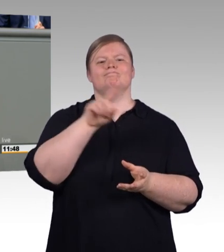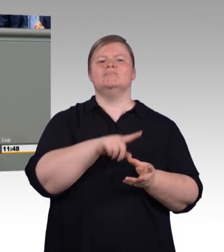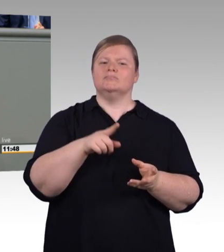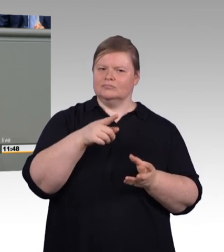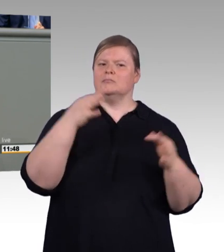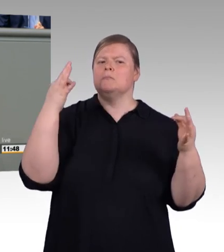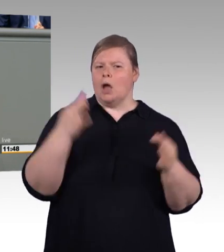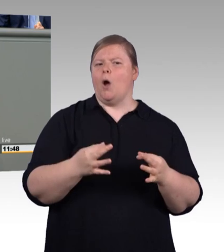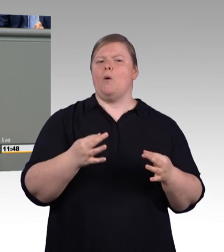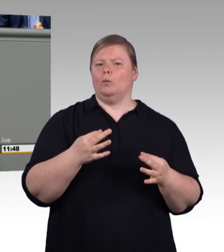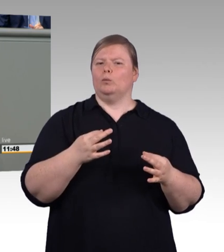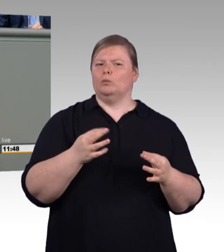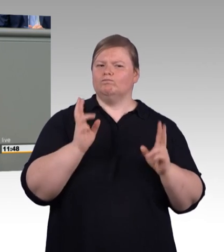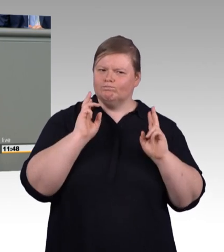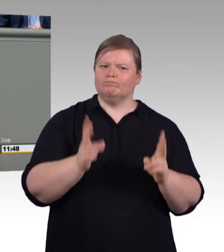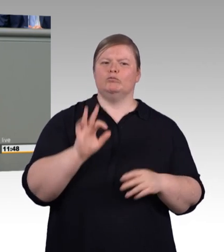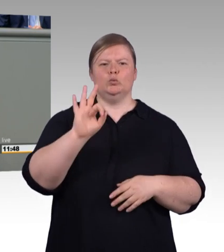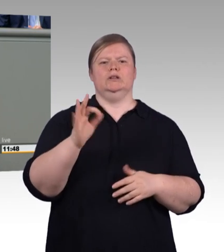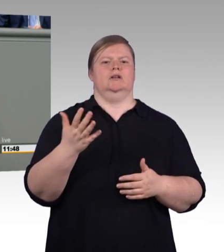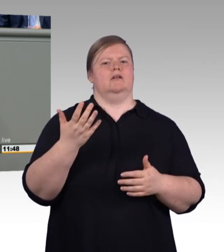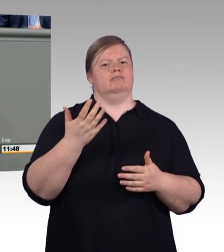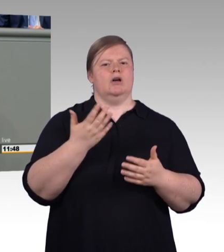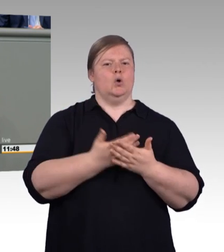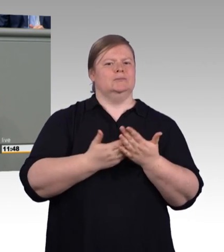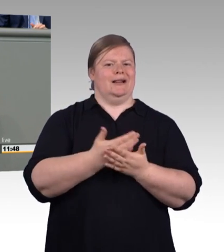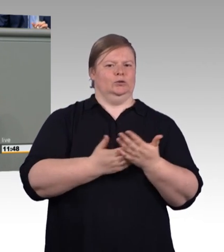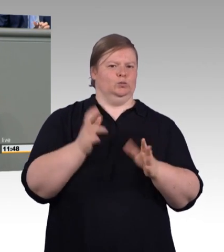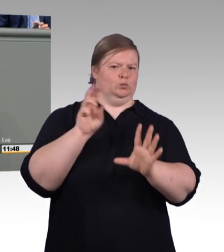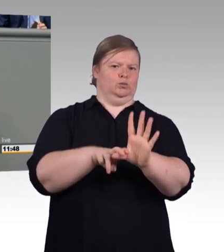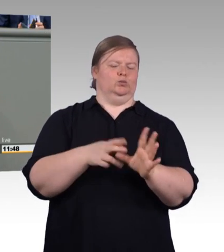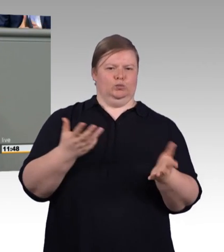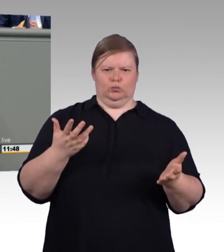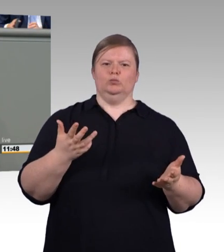und praxisorientierte Ausbildungsvorbereitung. Was sie also brauchen, was wir ihnen bieten müssen,